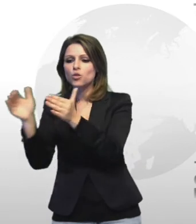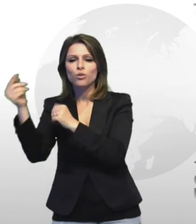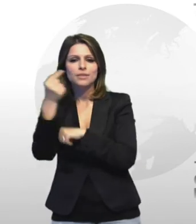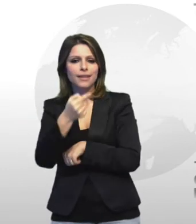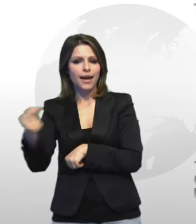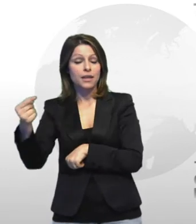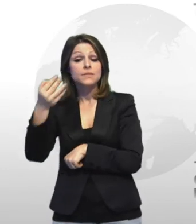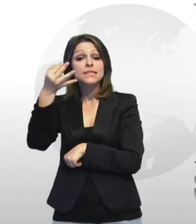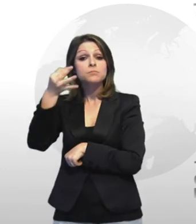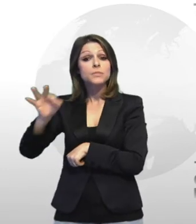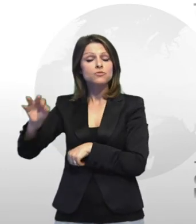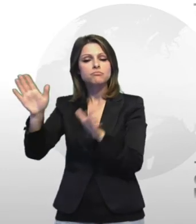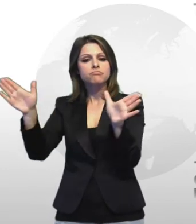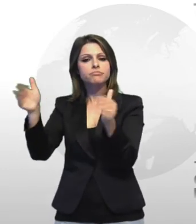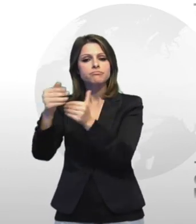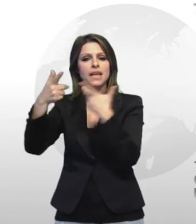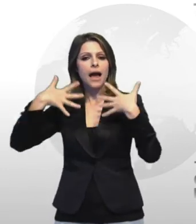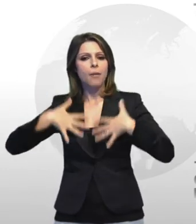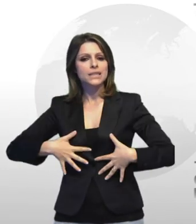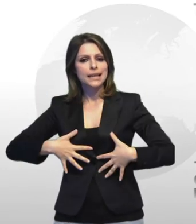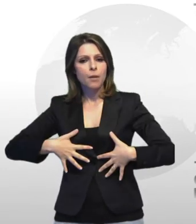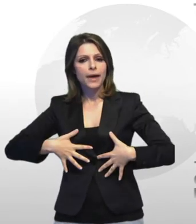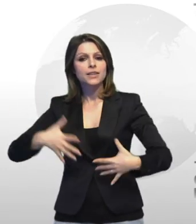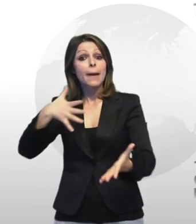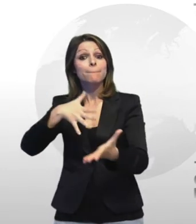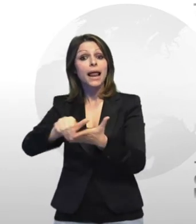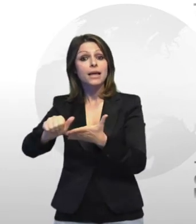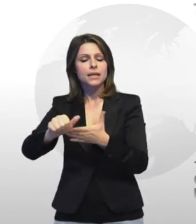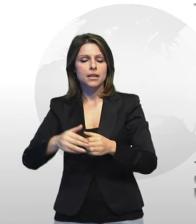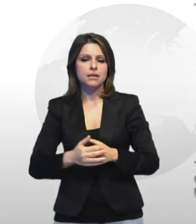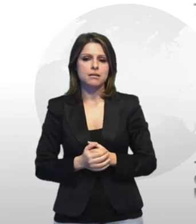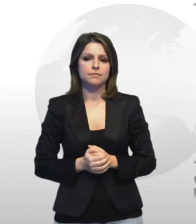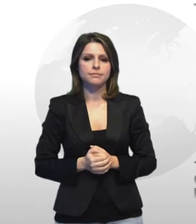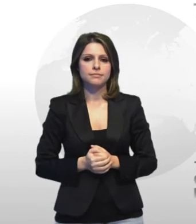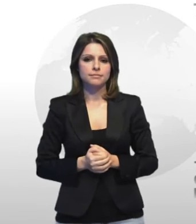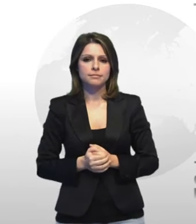settori inea specialmodo su quelli dell abbigliamento e della pelletteria